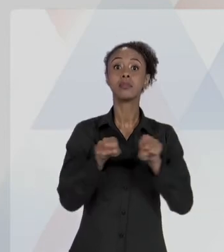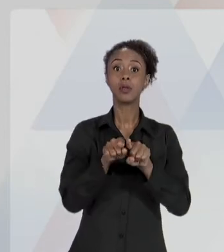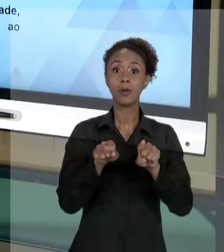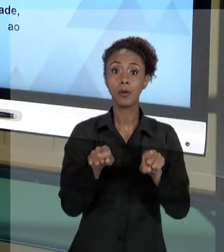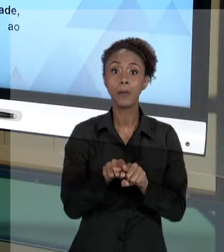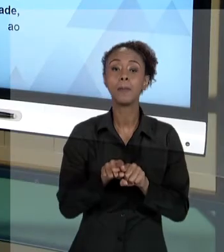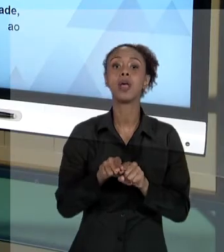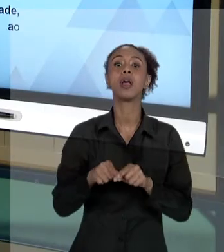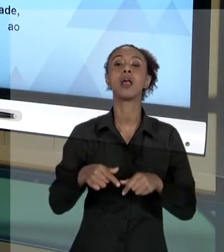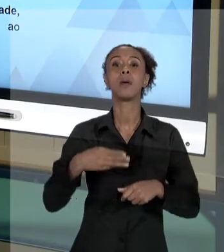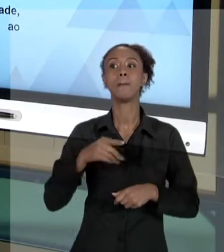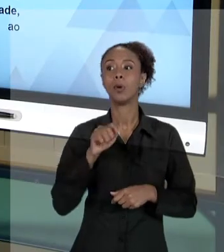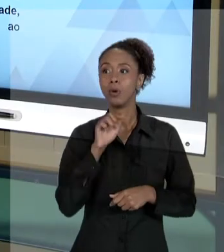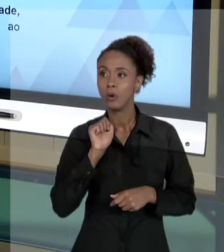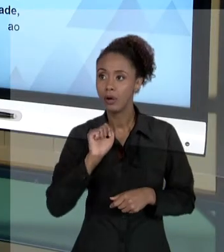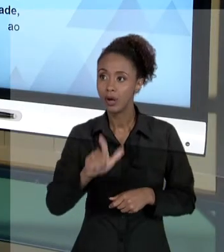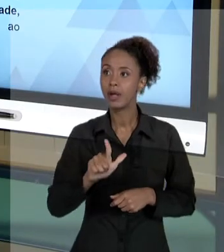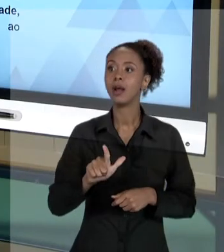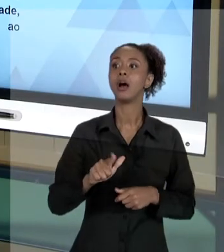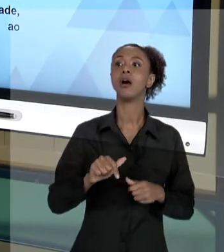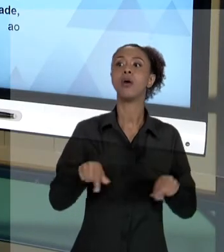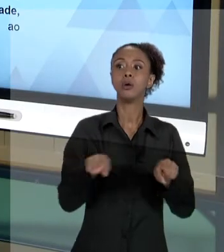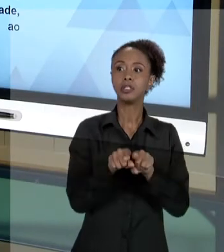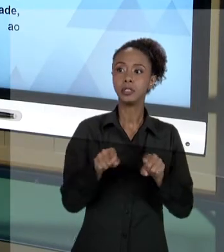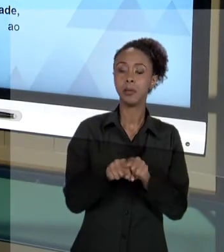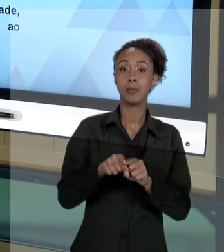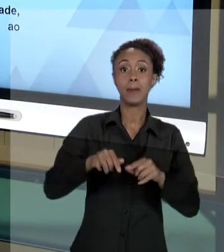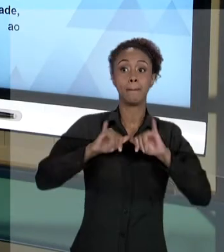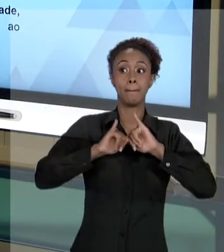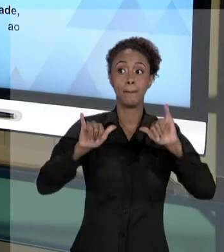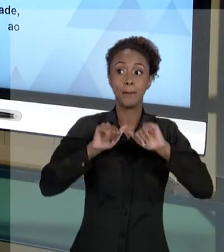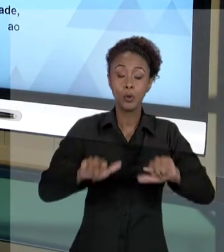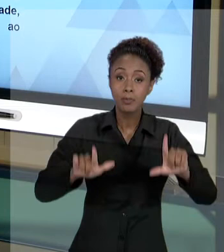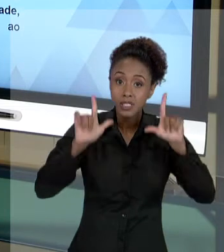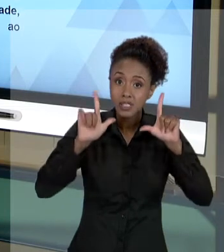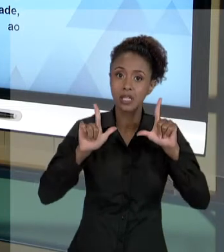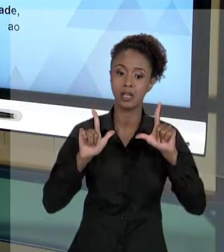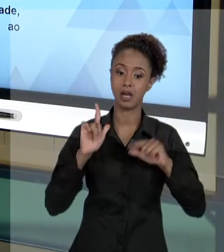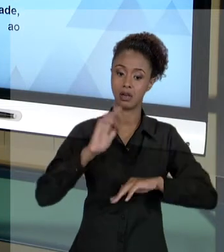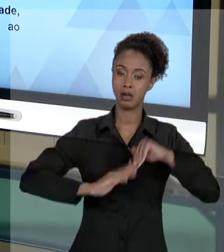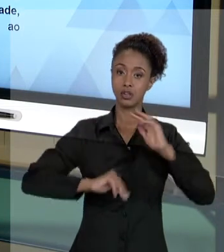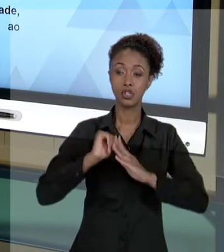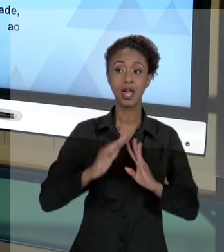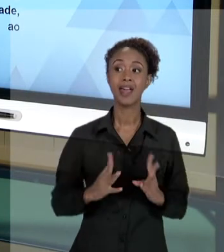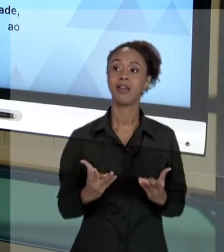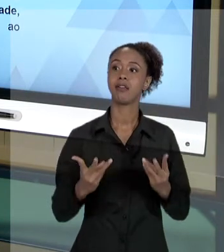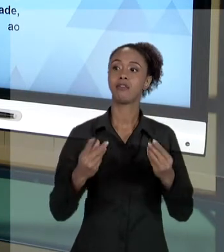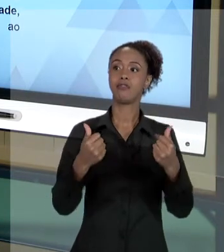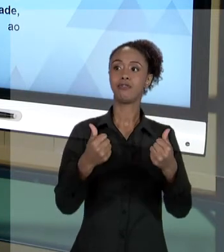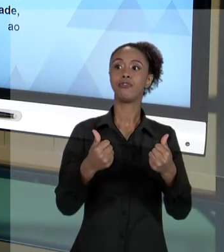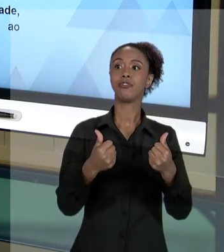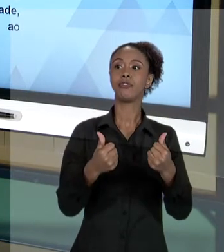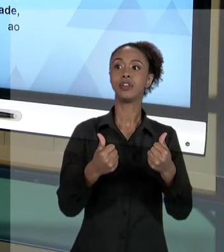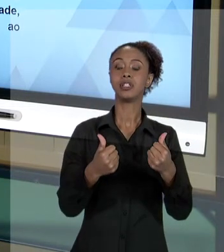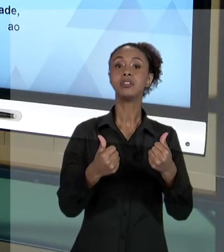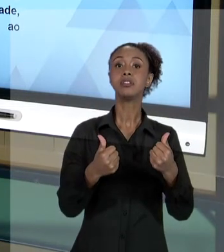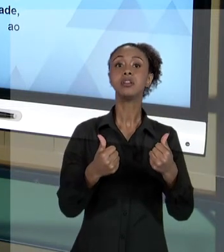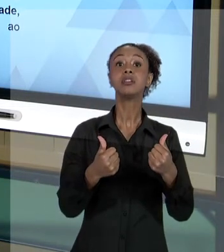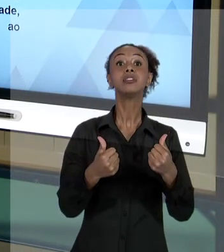RESPEITANDO ESSES PRINCÍPIOS, VOCÊ, COMO SERVIDOR, ESTÁ SE PROTEGENDO. ESTÁ SE PROTEGENDO